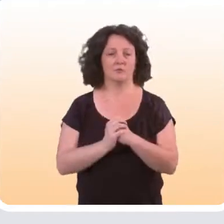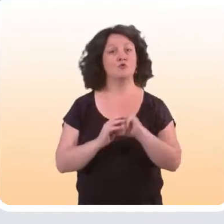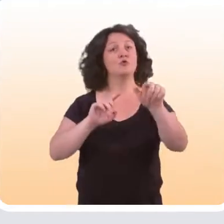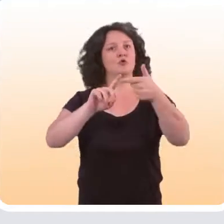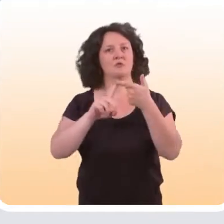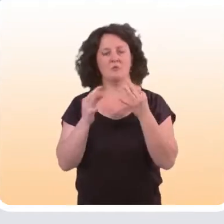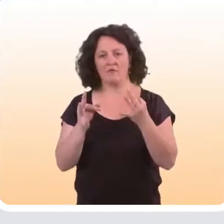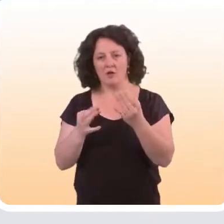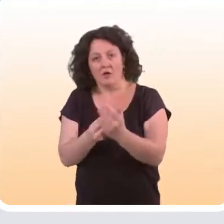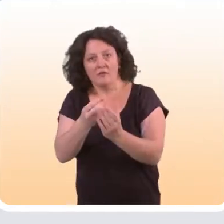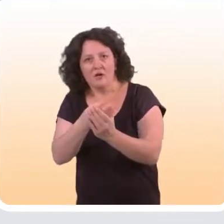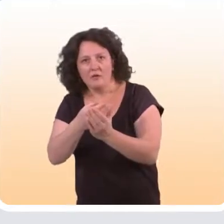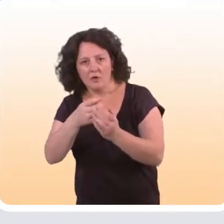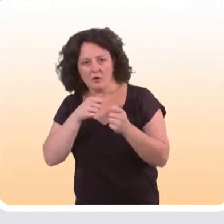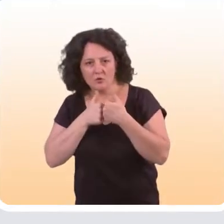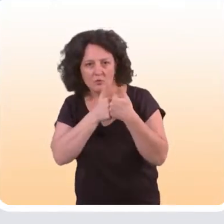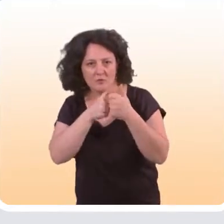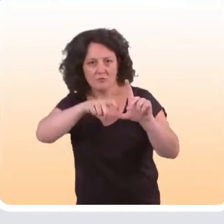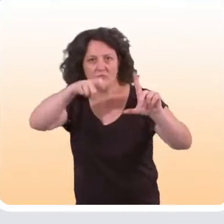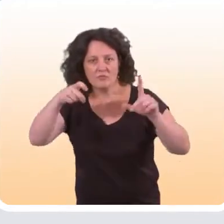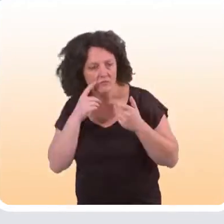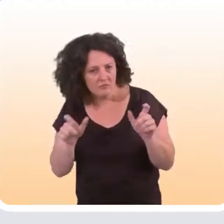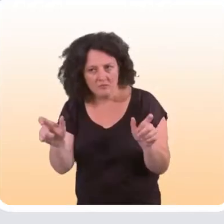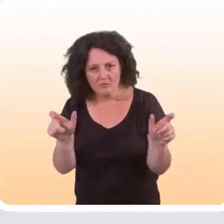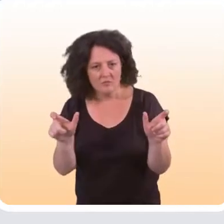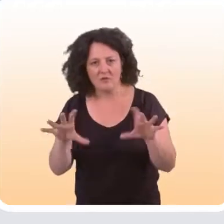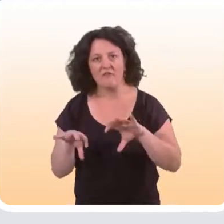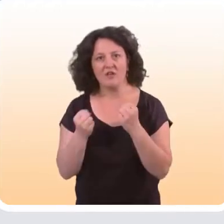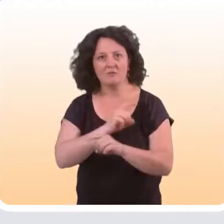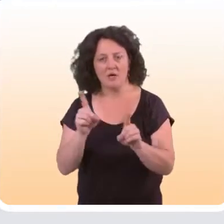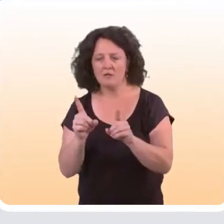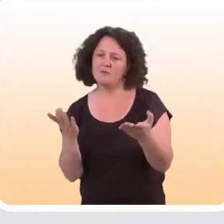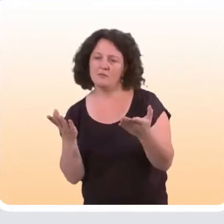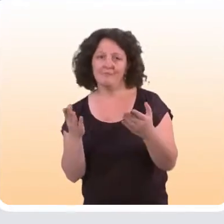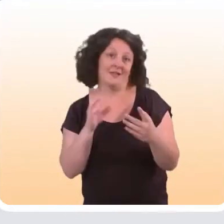Et ensuite, au niveau des indicateurs que l’on suit pour mesurer l’efficacité de ces interventions,